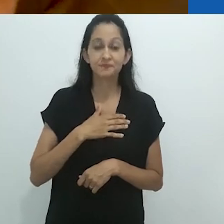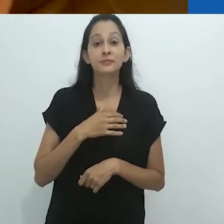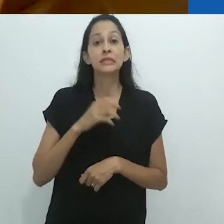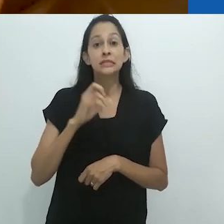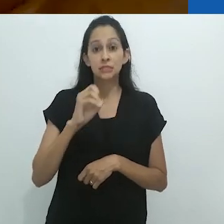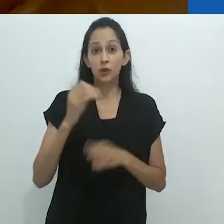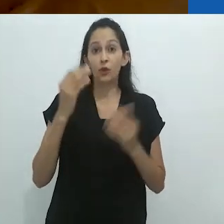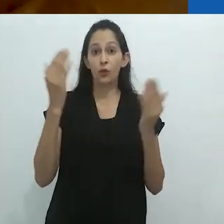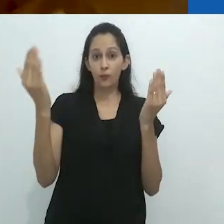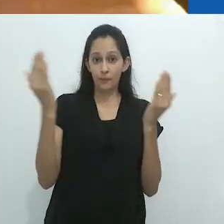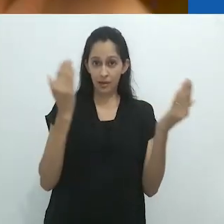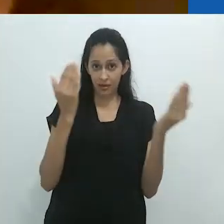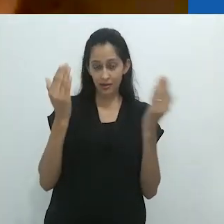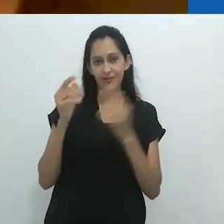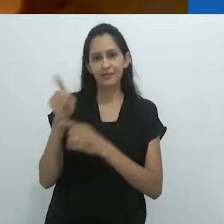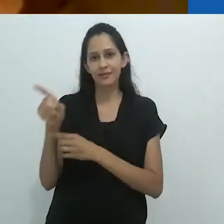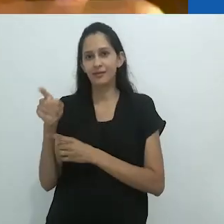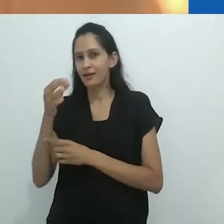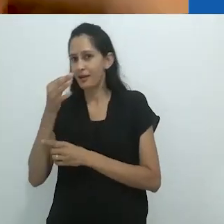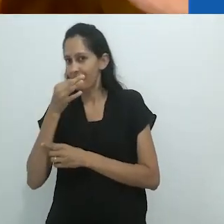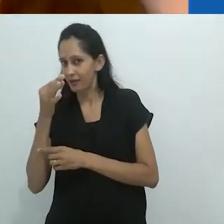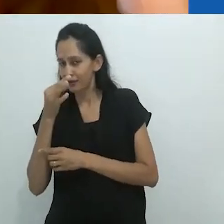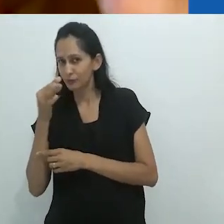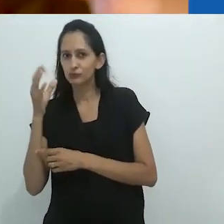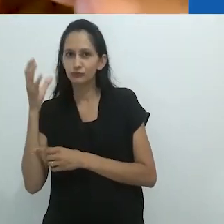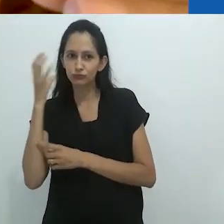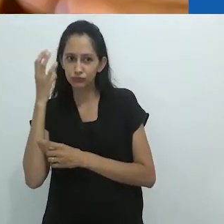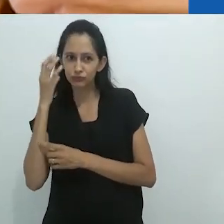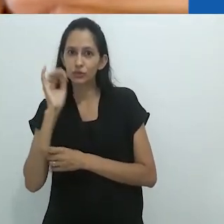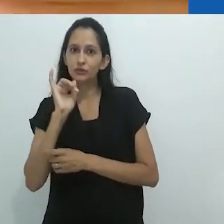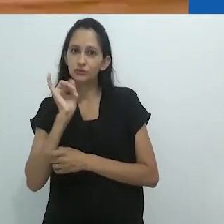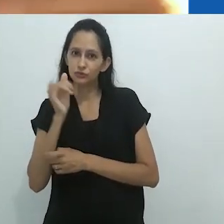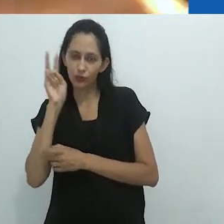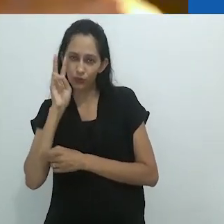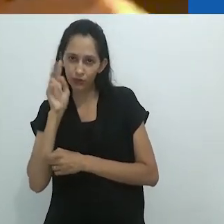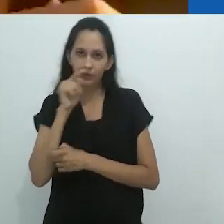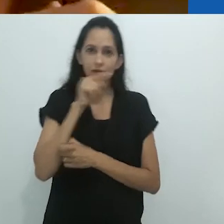Eu acho que comparar as histórias de rádio para crianças com